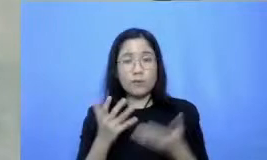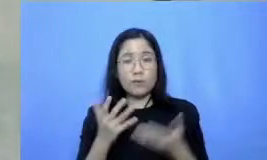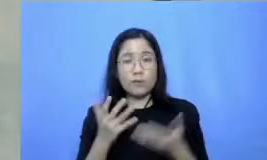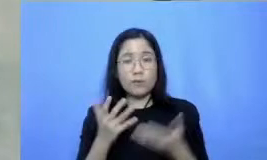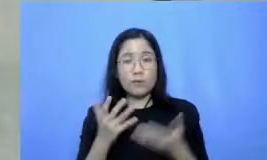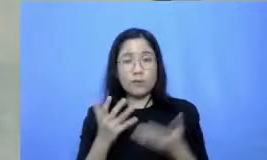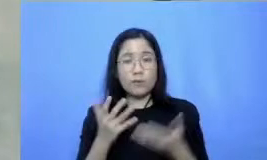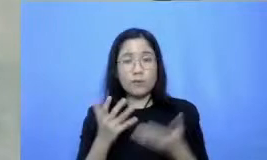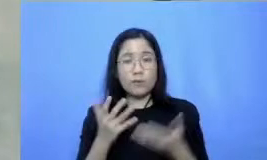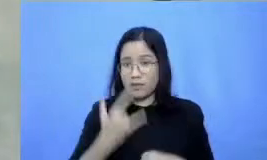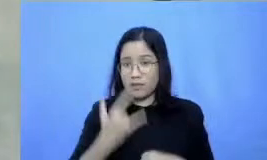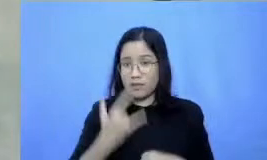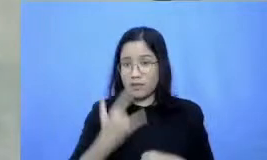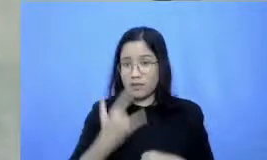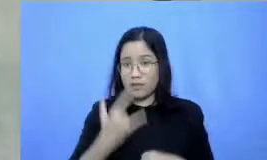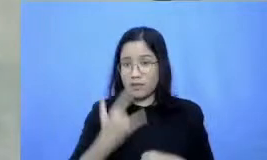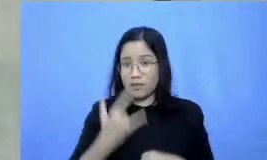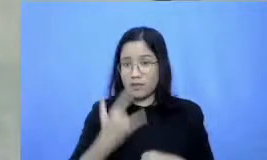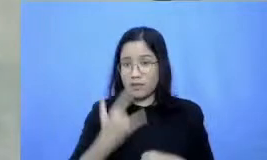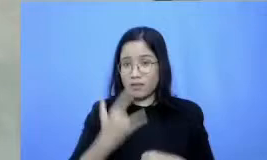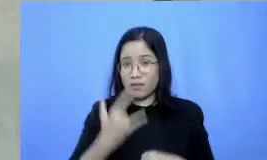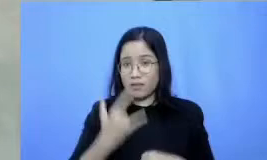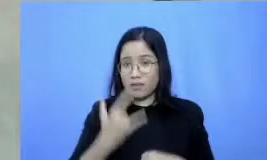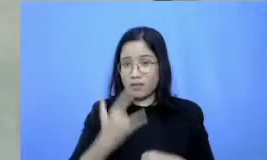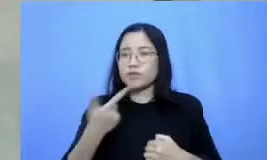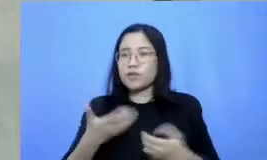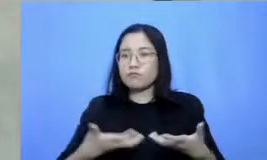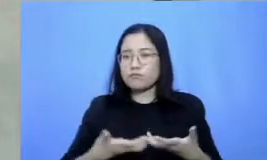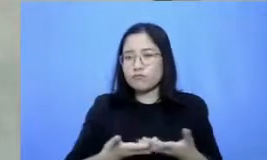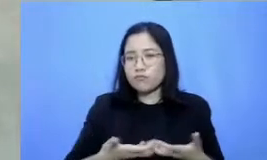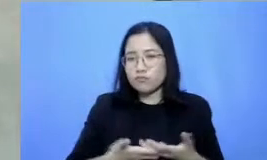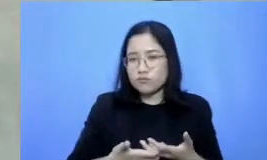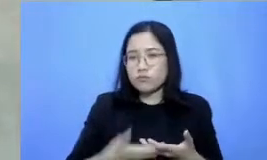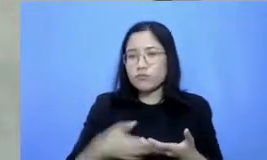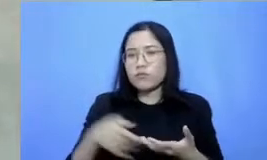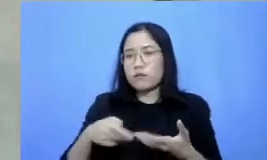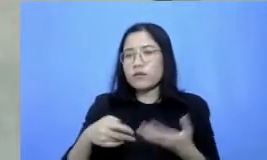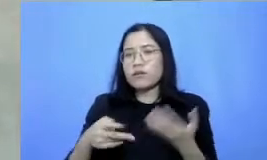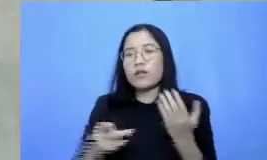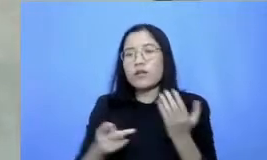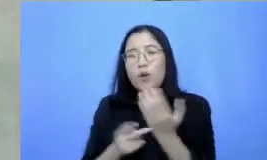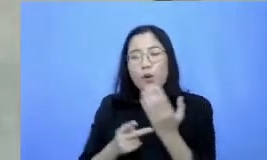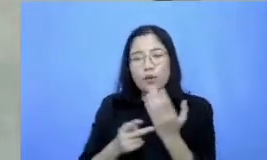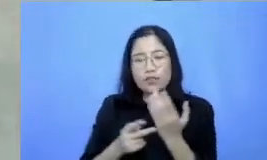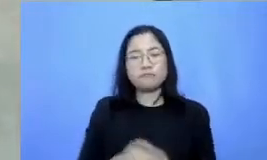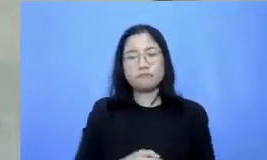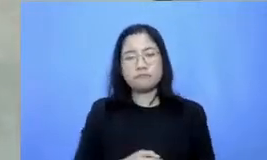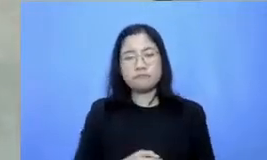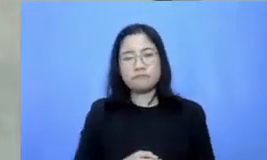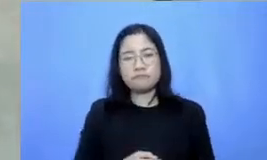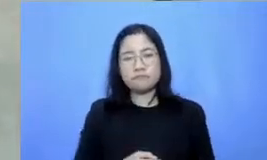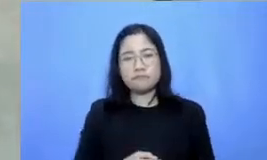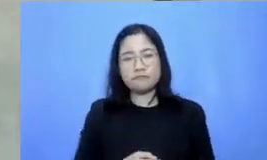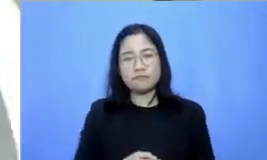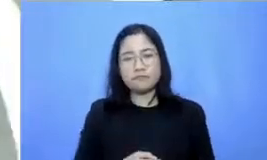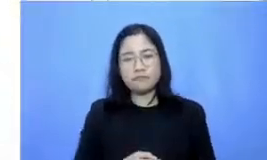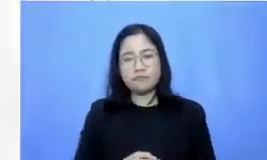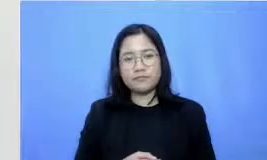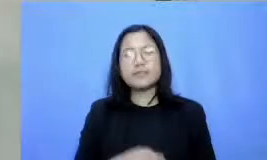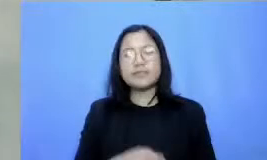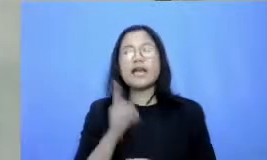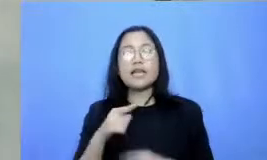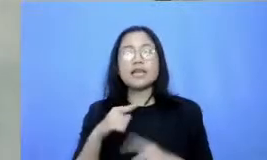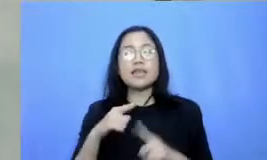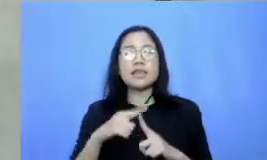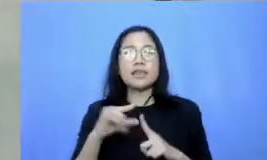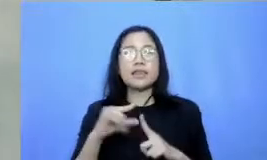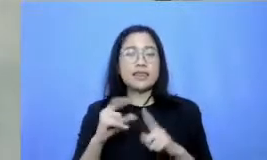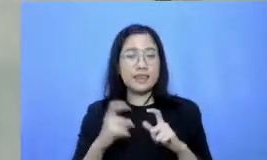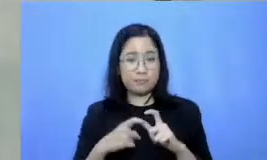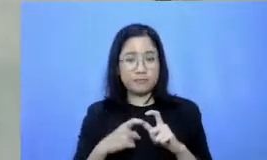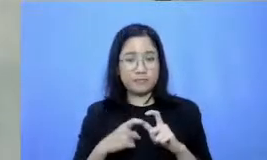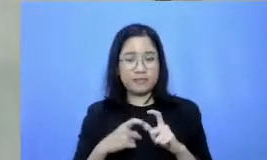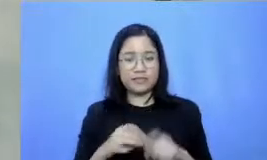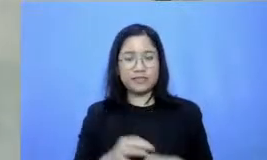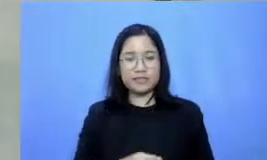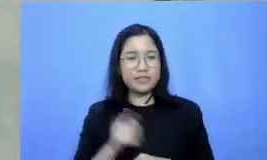tetap tangguh dalam beradaptasi dengan teknologi Nah ini dia tipsnya pada prinsipnya ada banyak